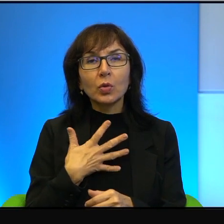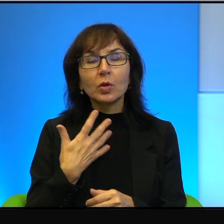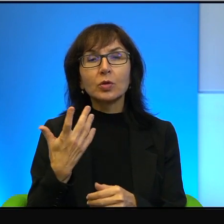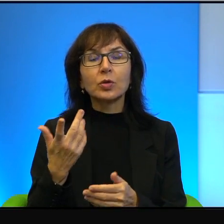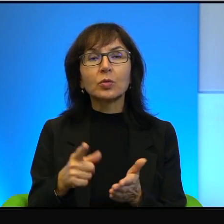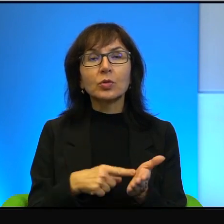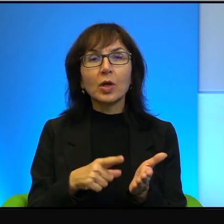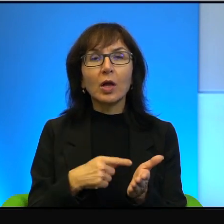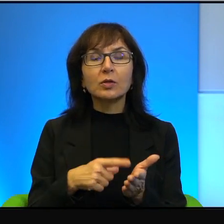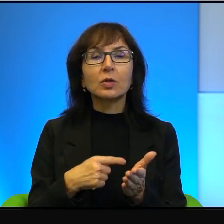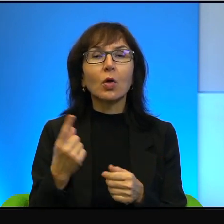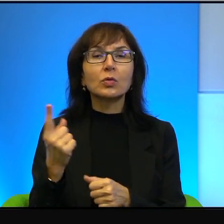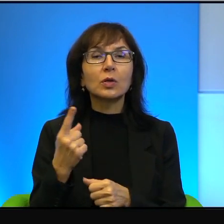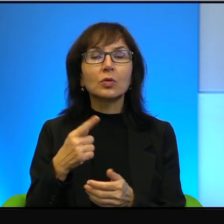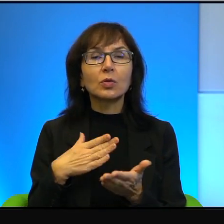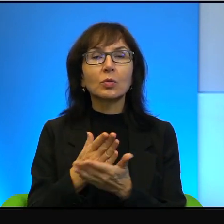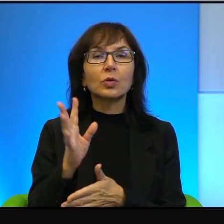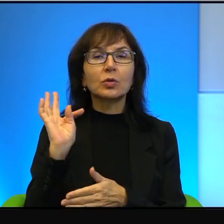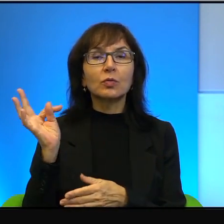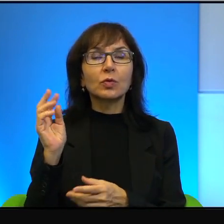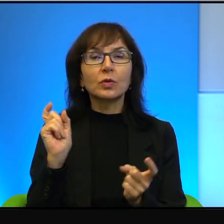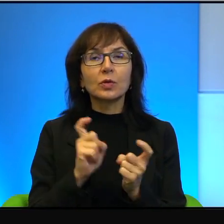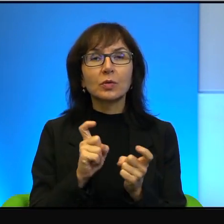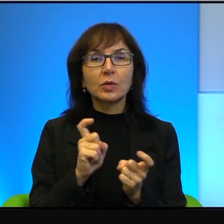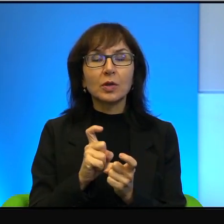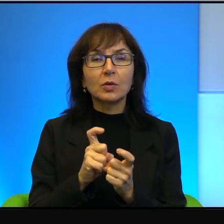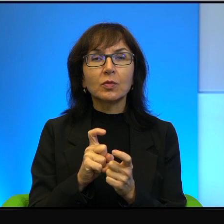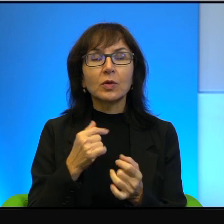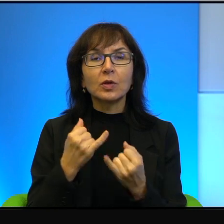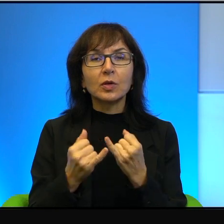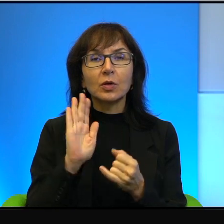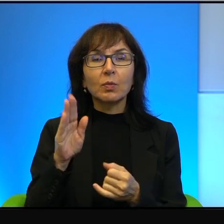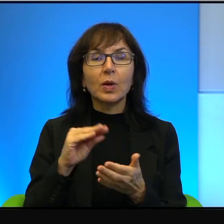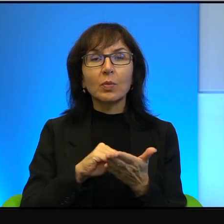zagrożony przez swoich sąsiadów. Nawet jeśli ma podpisane traktaty pokojowe,